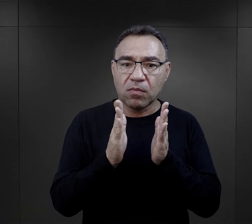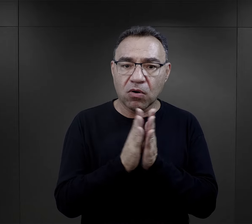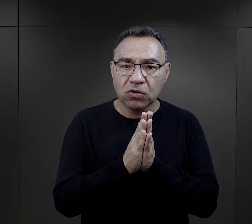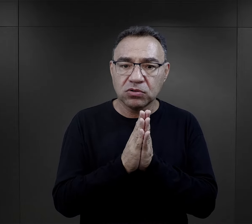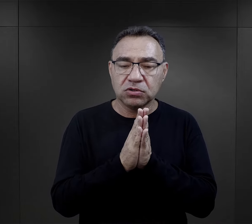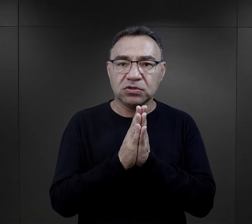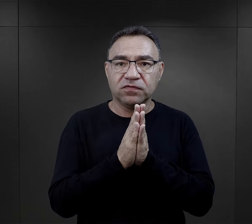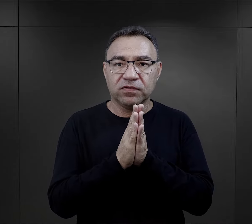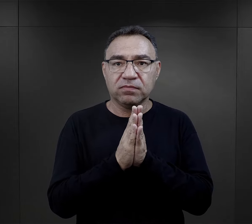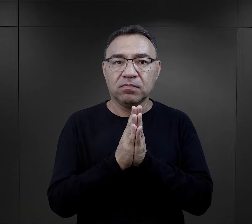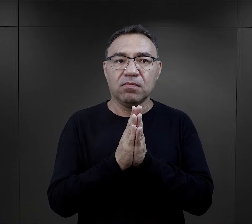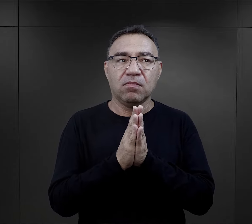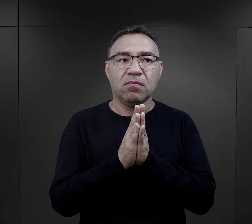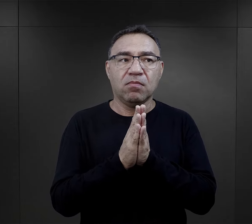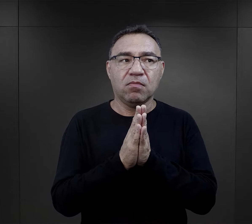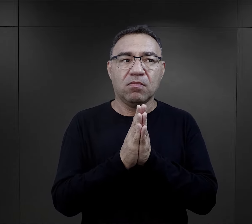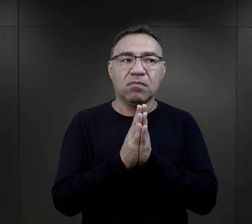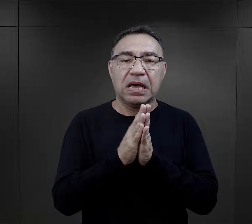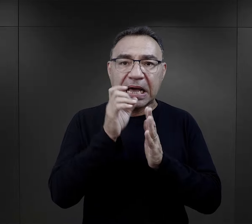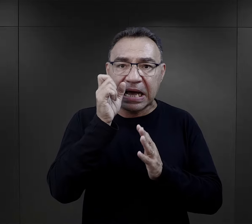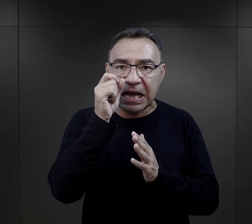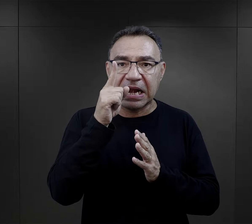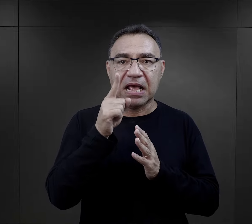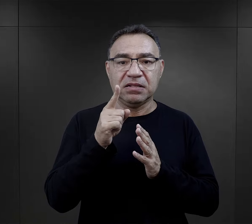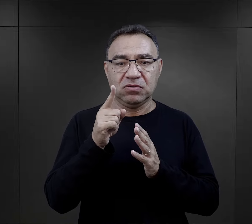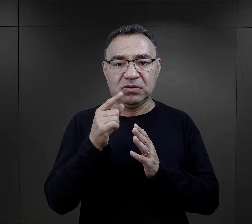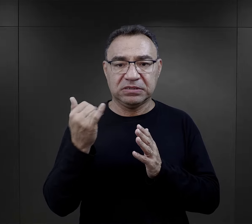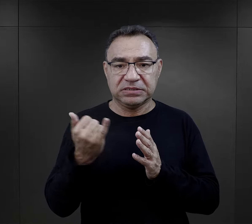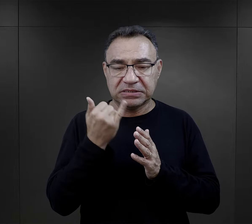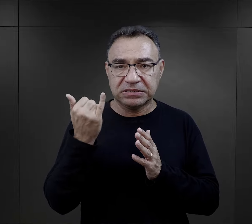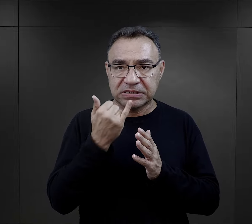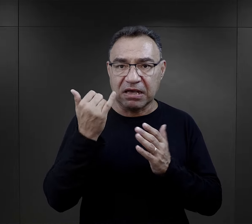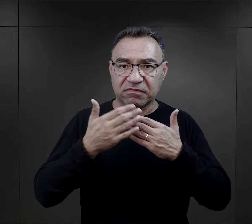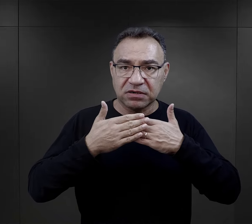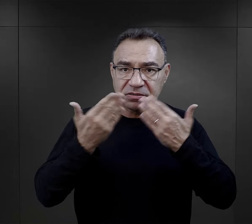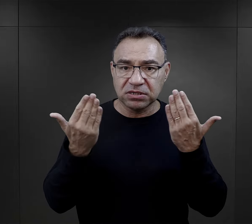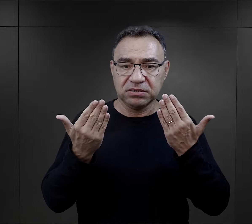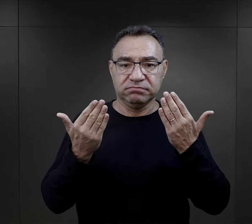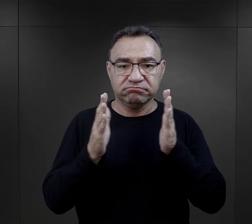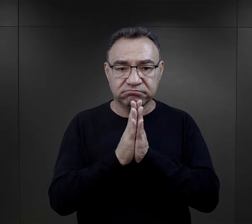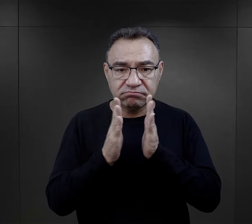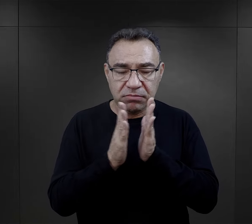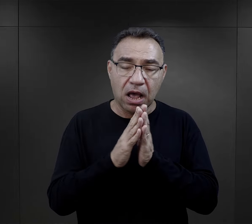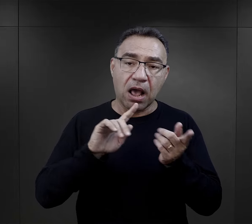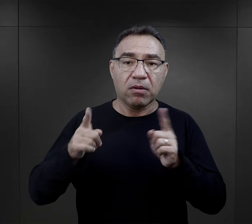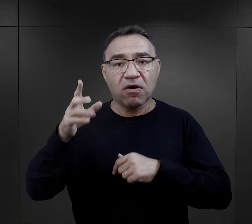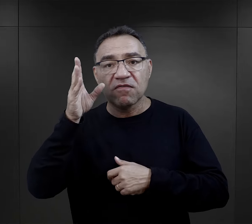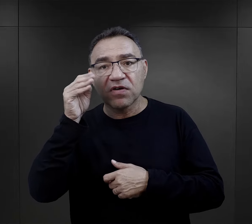i takie słowa modlitwy wypowiadane rutynowo na początek dnia